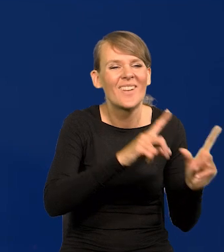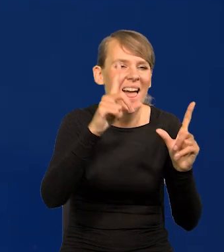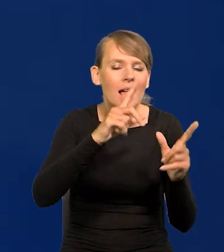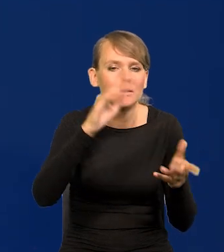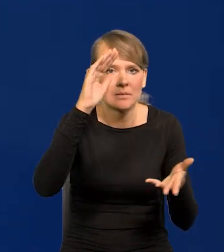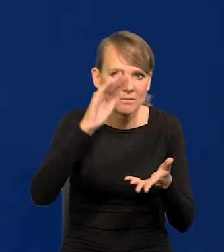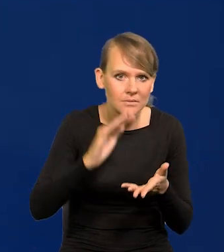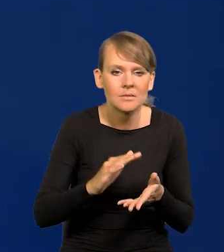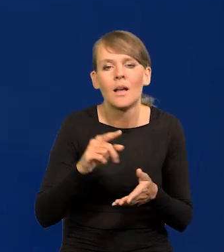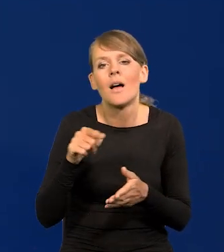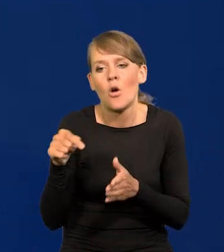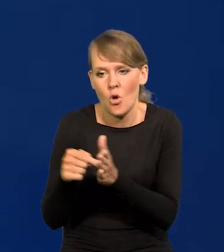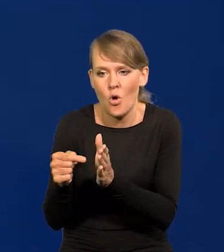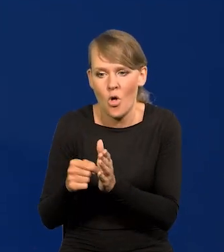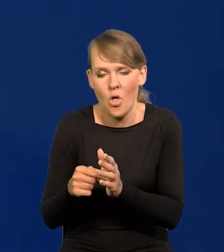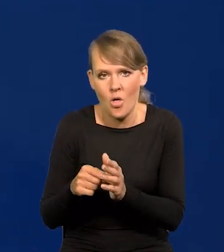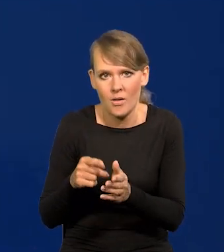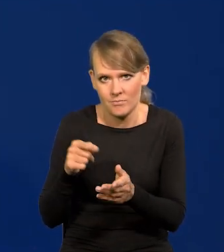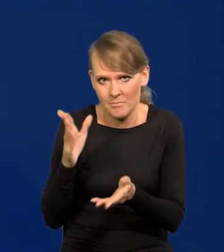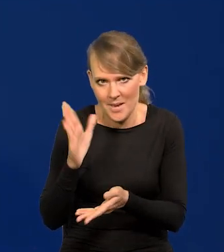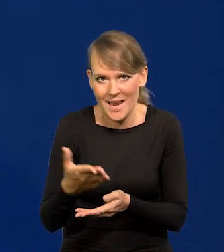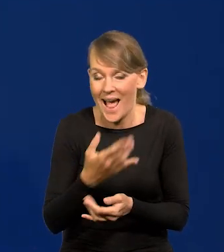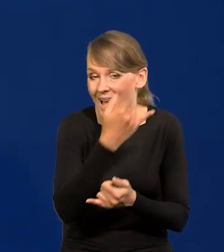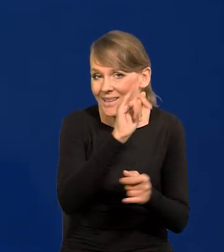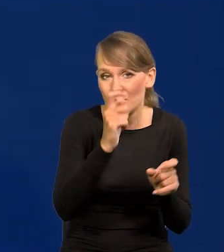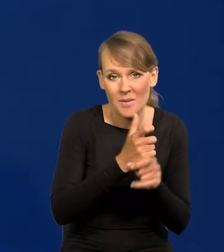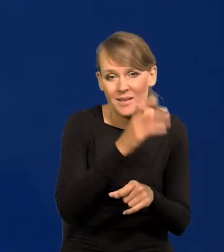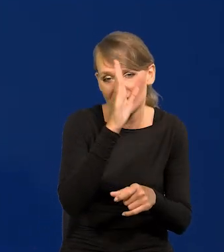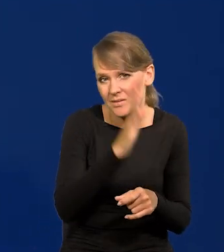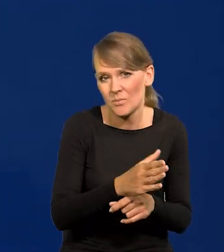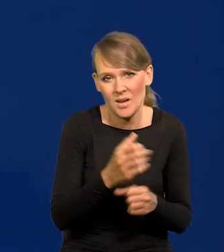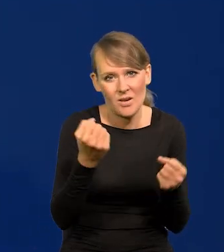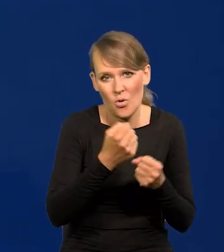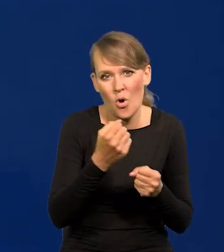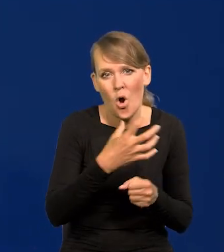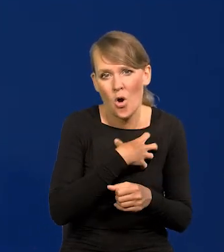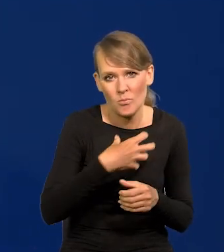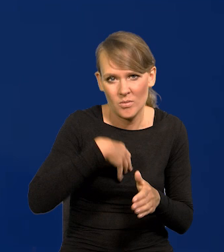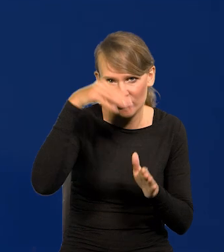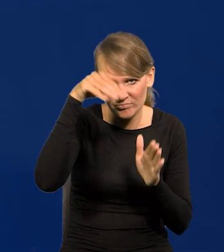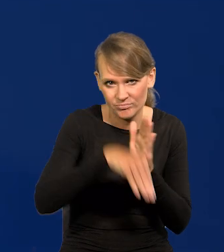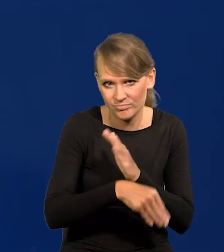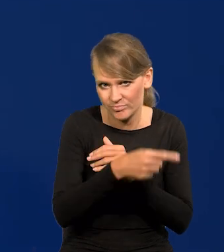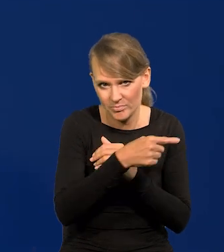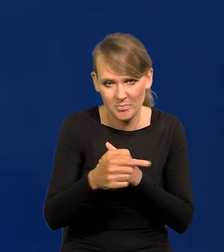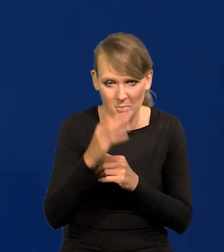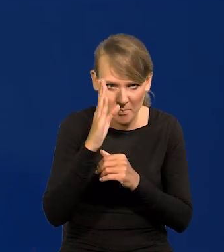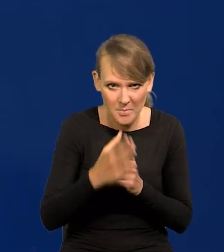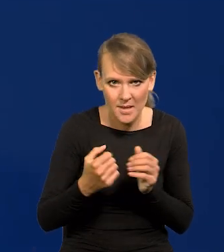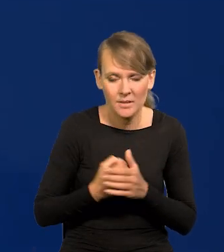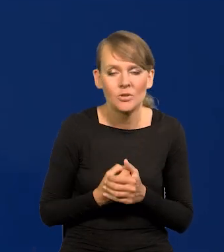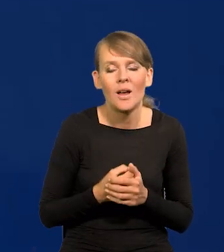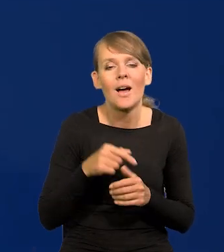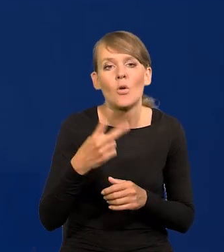W niektórych krajach będzie to bardziej bolesne, będzie głęboka recesja. Od drugiej połowy tego roku przewidujemy,